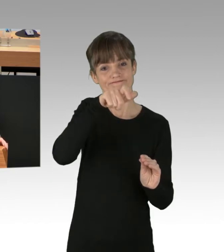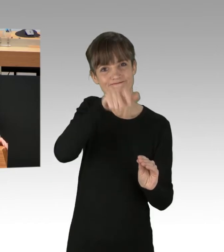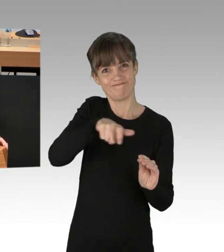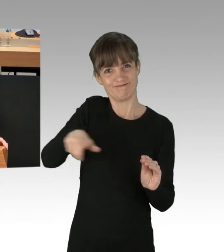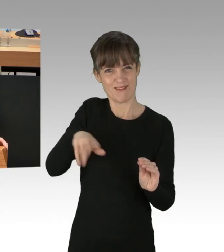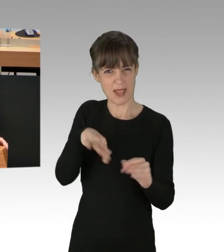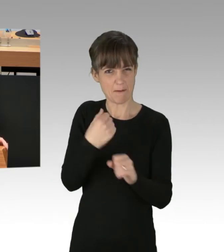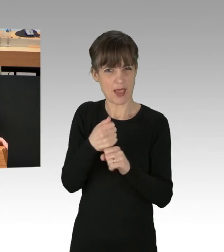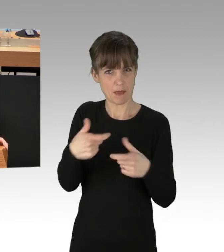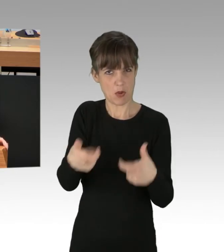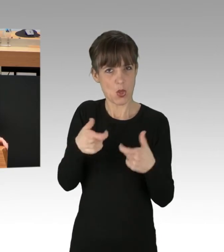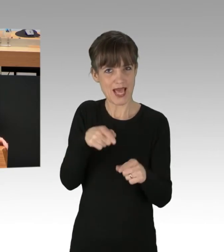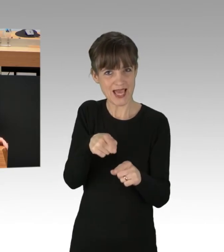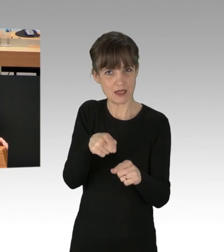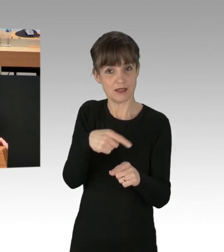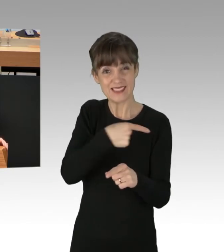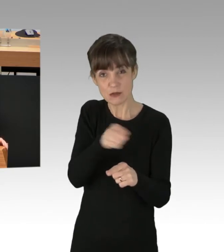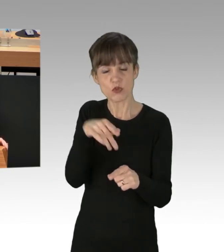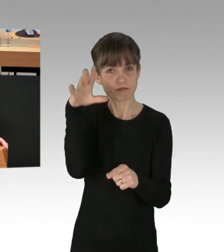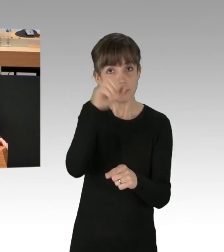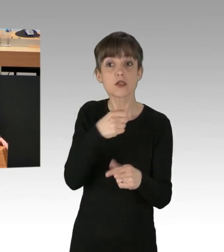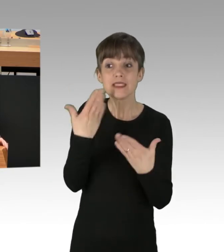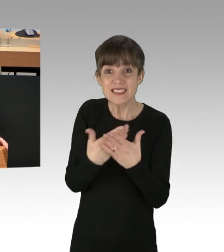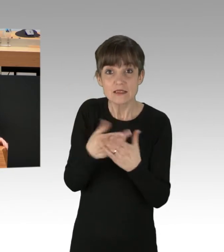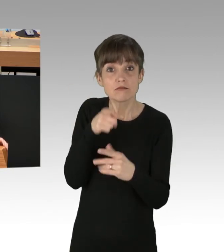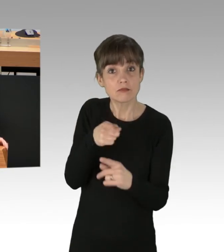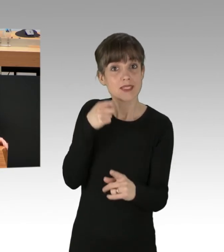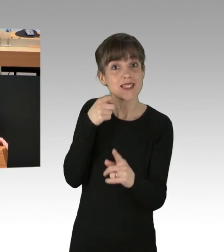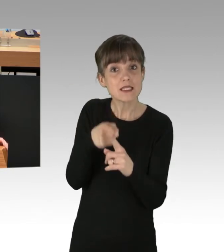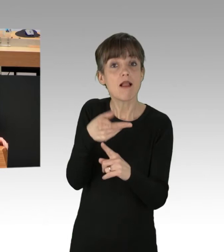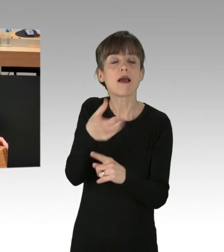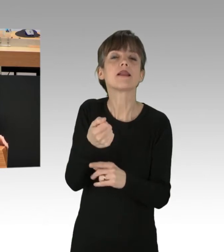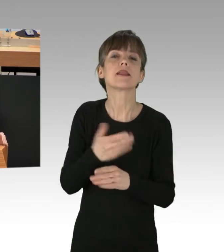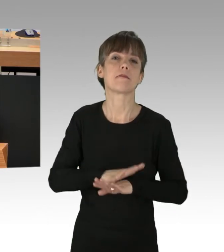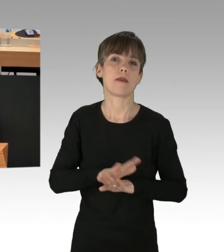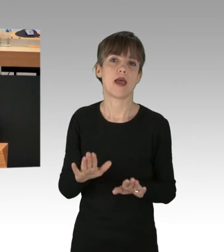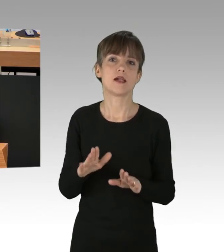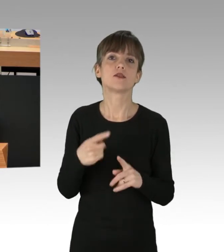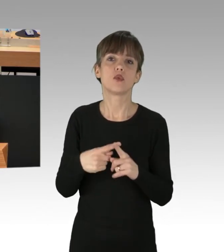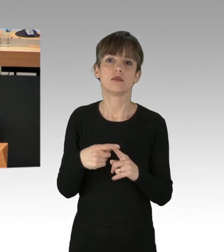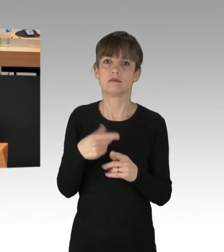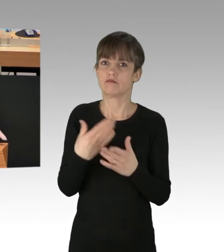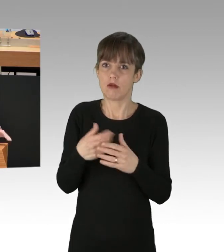nicht zum Ziel führen kann, vor allem nicht dem Ziel näher kommt, die Legislative zu einem Handeln zu erpressen.